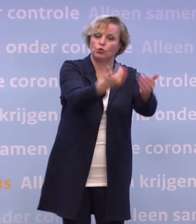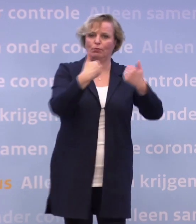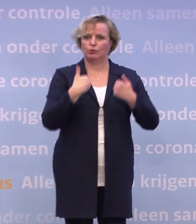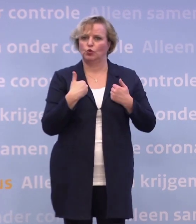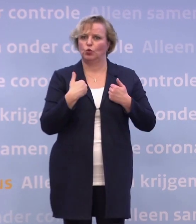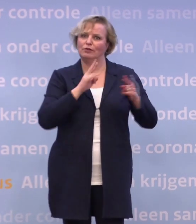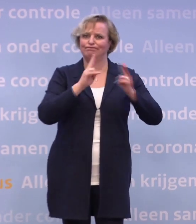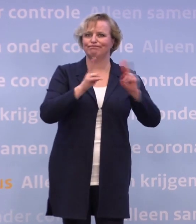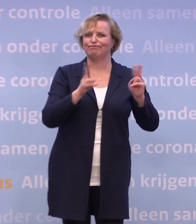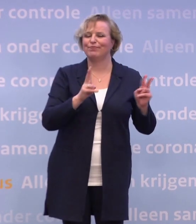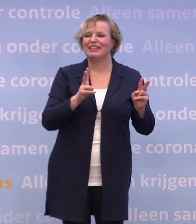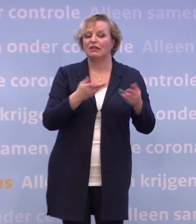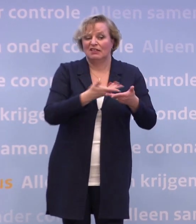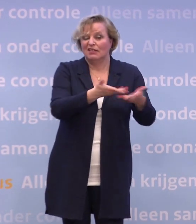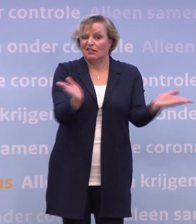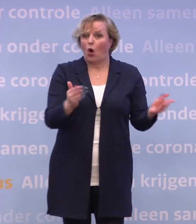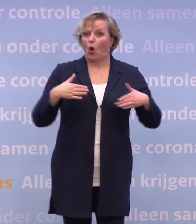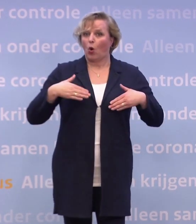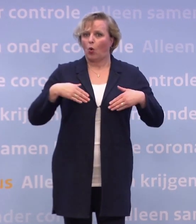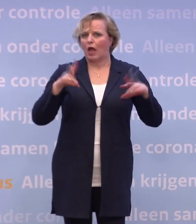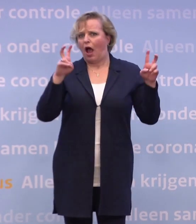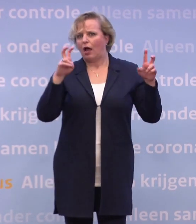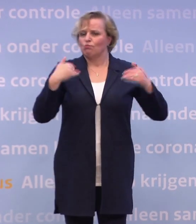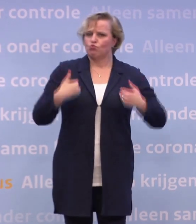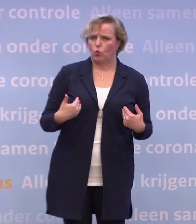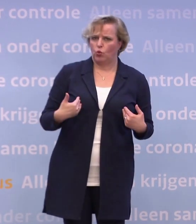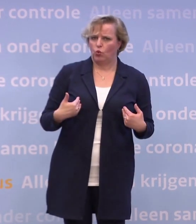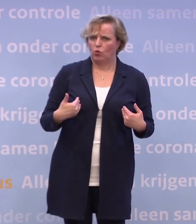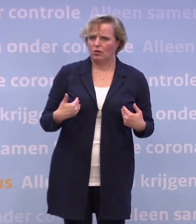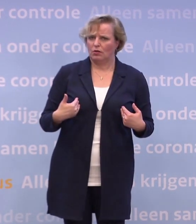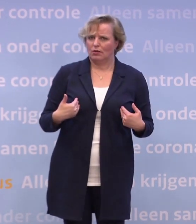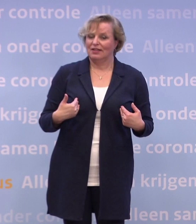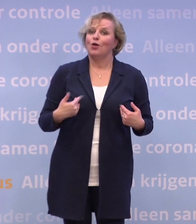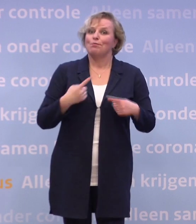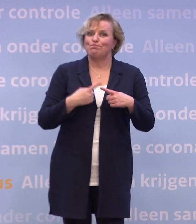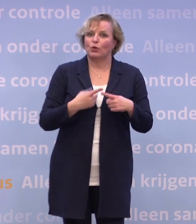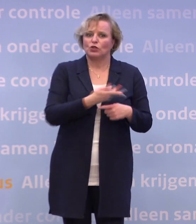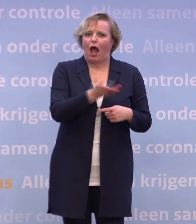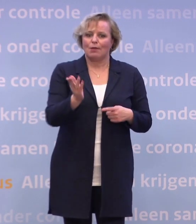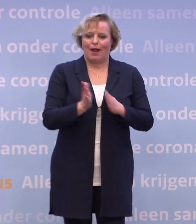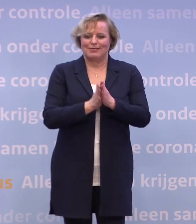We zien een zekere coronamoeheid optreden. Ik denk dat we ook een 'we zijn er bijna'-gevoel hebben... ...omdat die vaccinatie eraan komt.